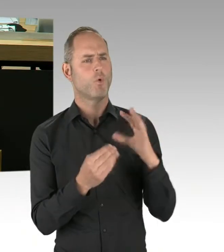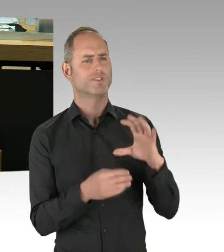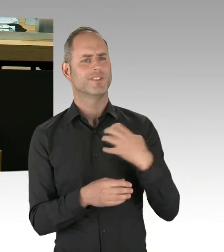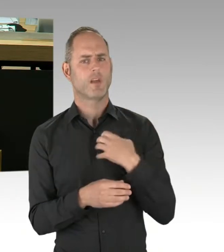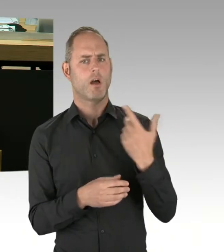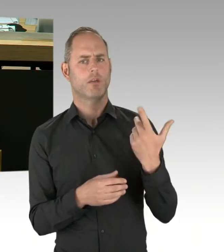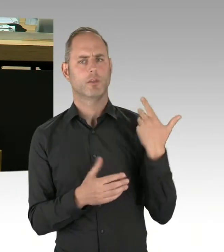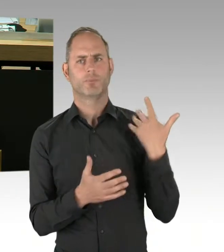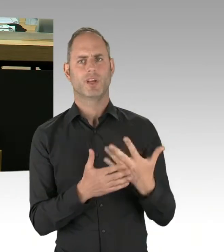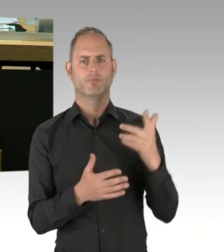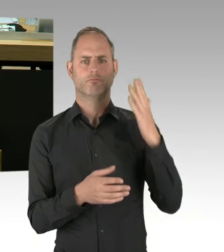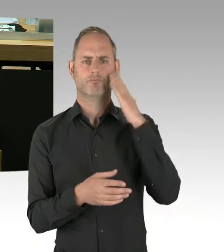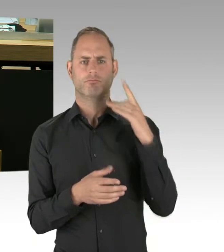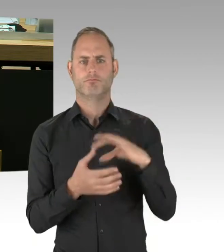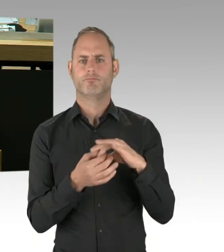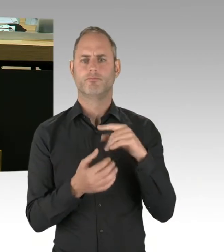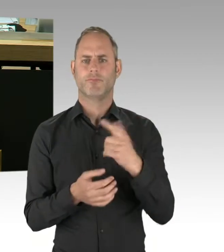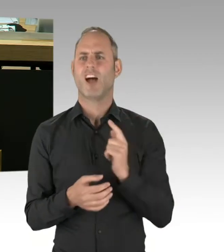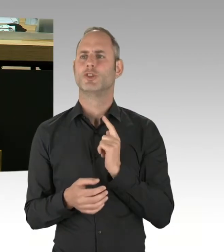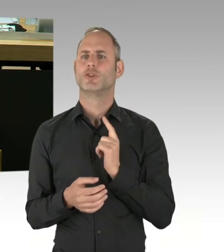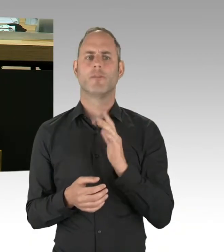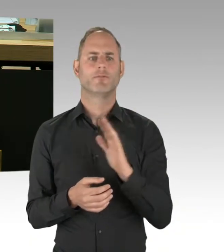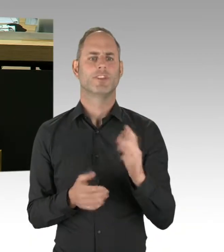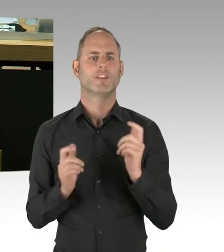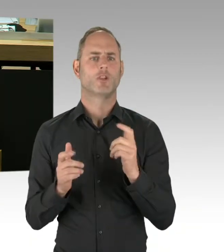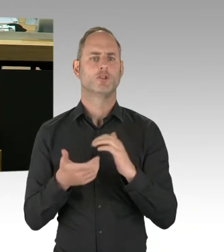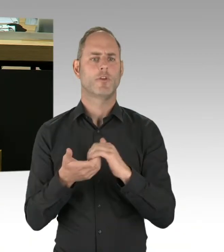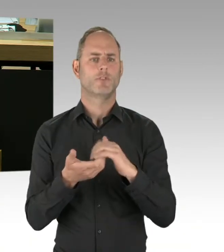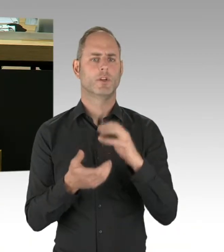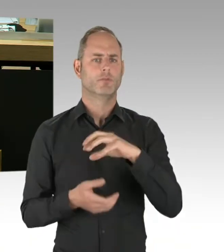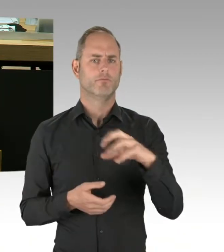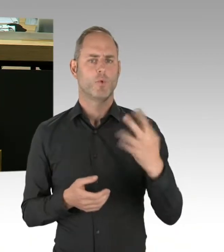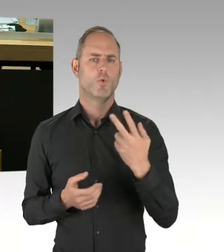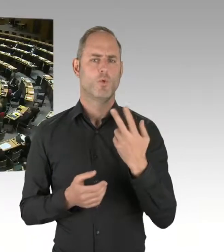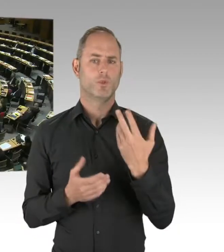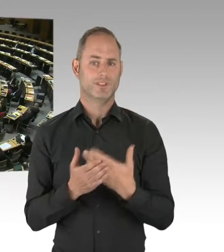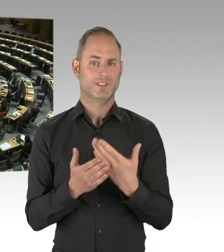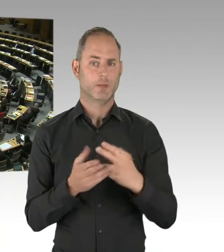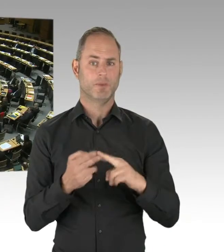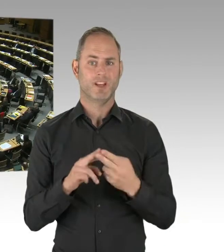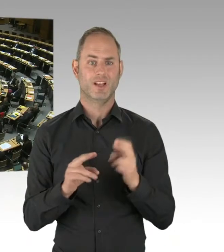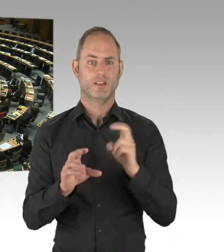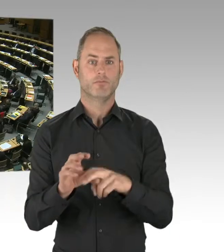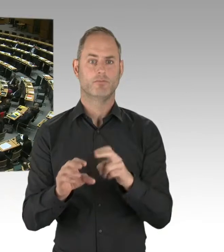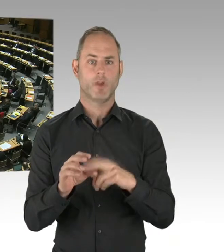und nicht ausreichend feuerbeständigen Dübeln vor?